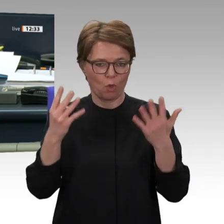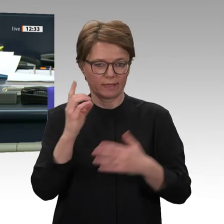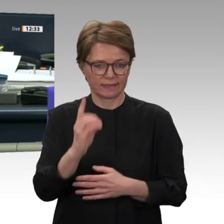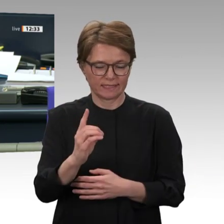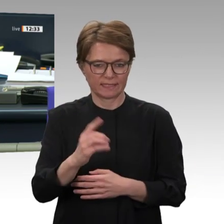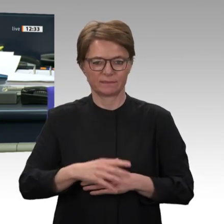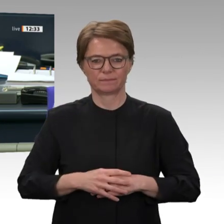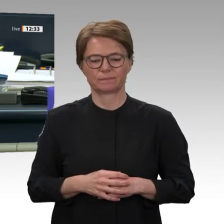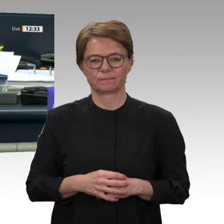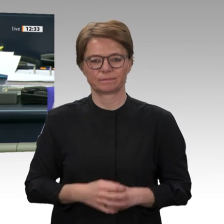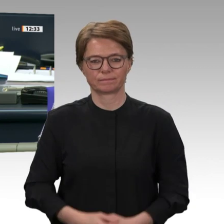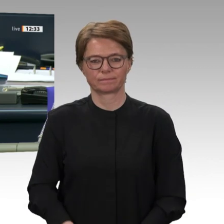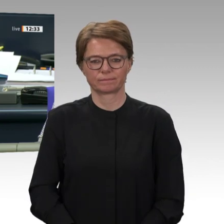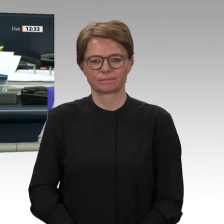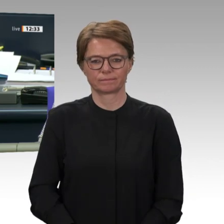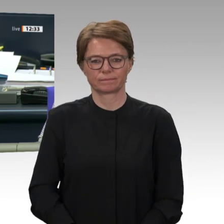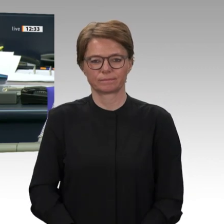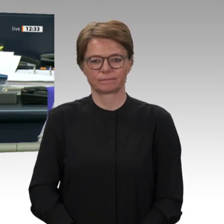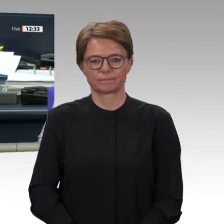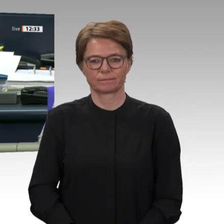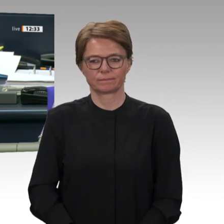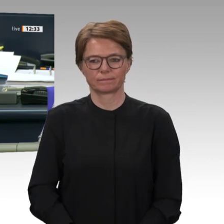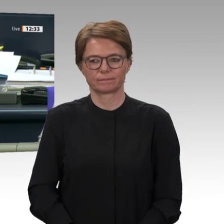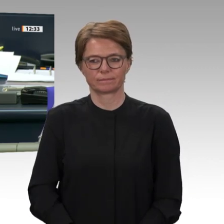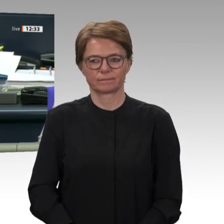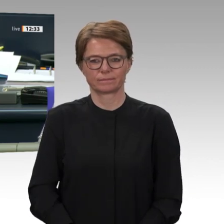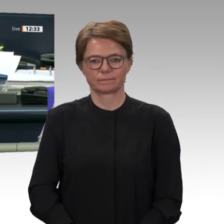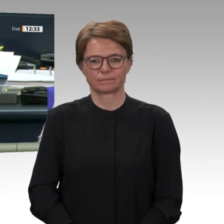Grünen auf Drucksache 19/17123